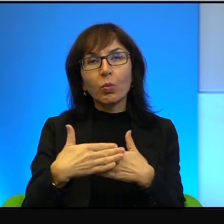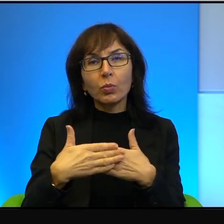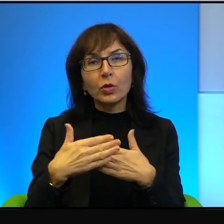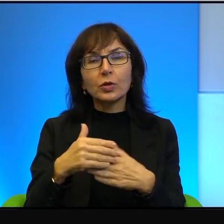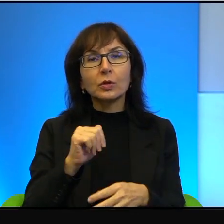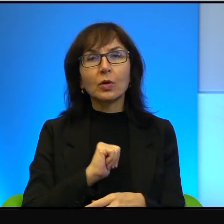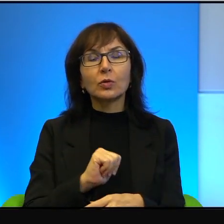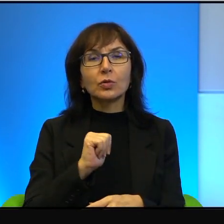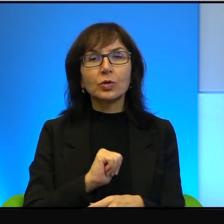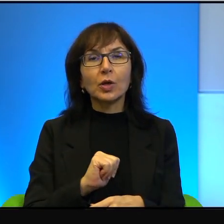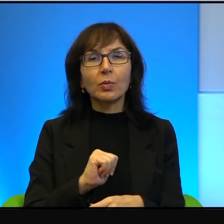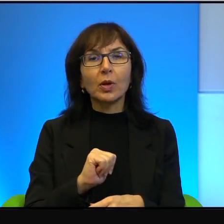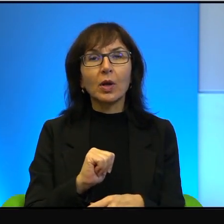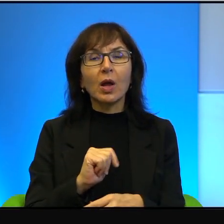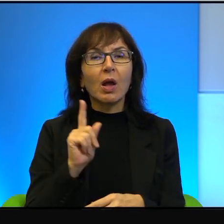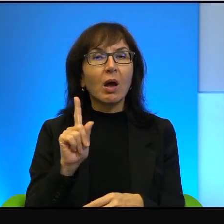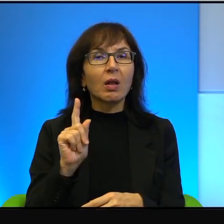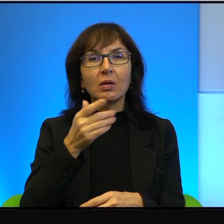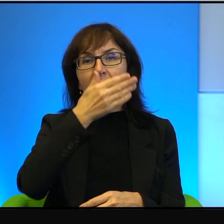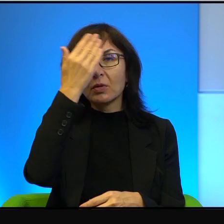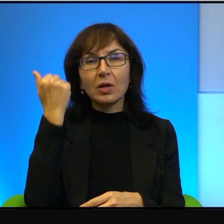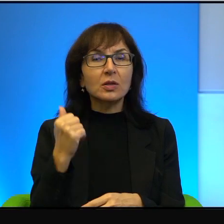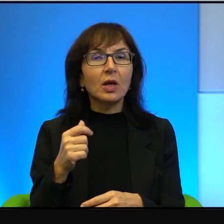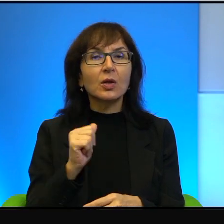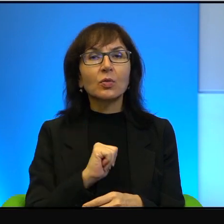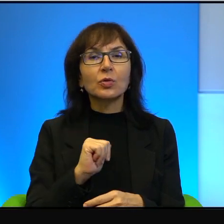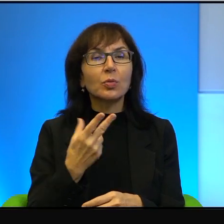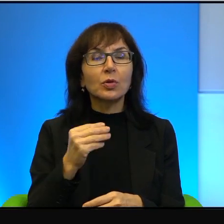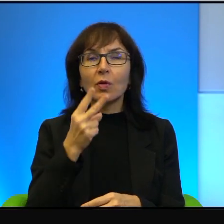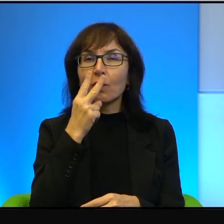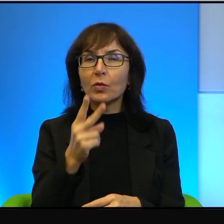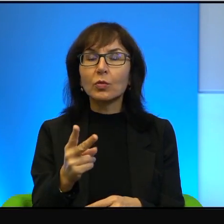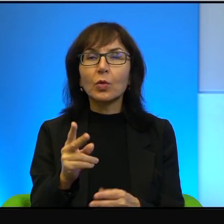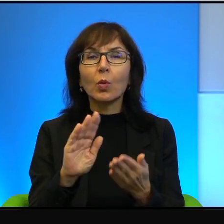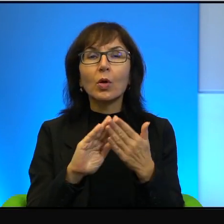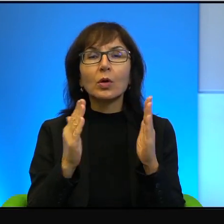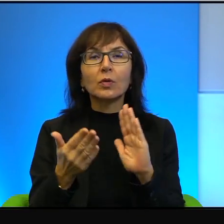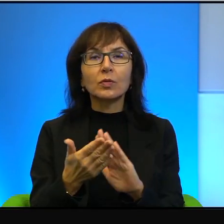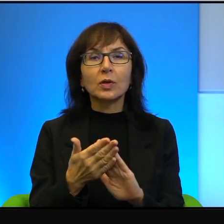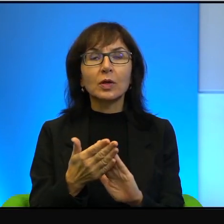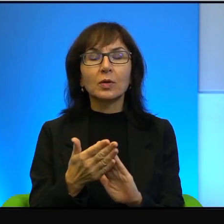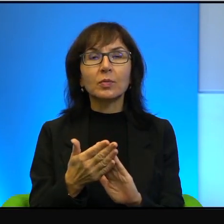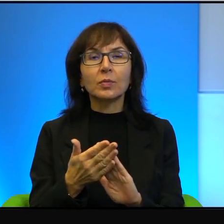kompletnie się nie znają, nie widują się. To jest tak, że dla przeciętnego